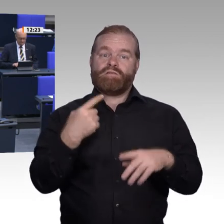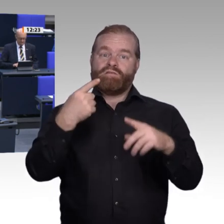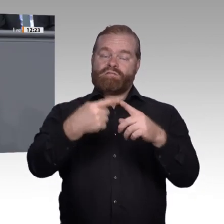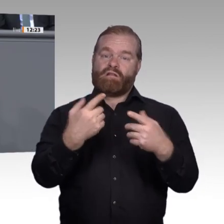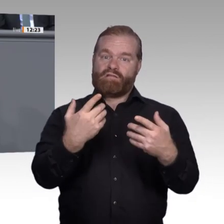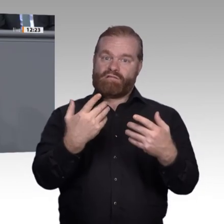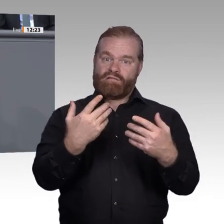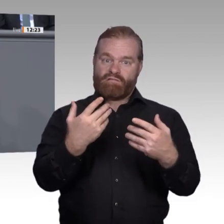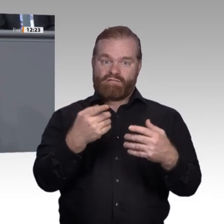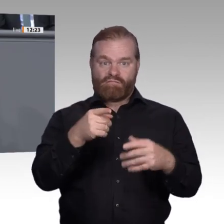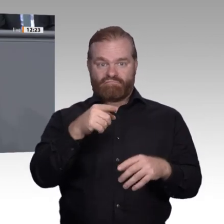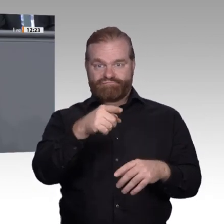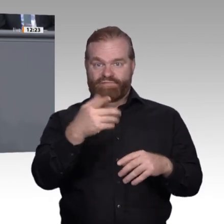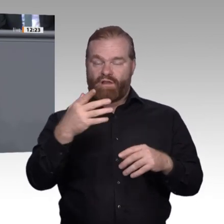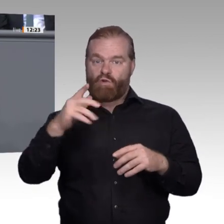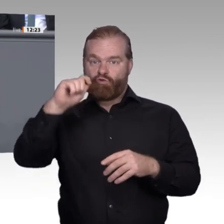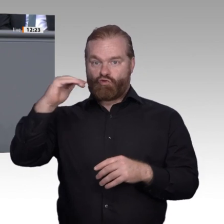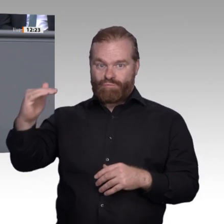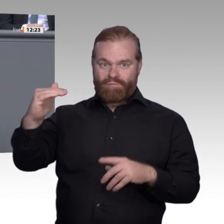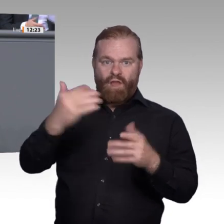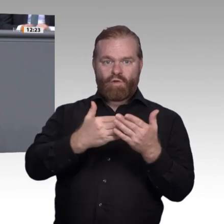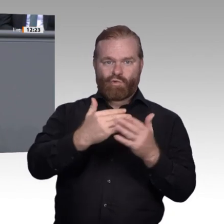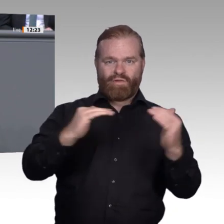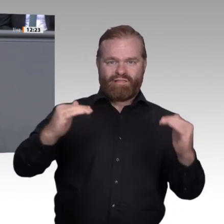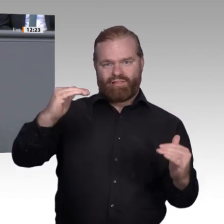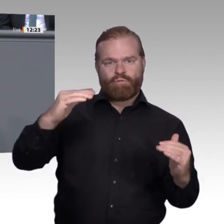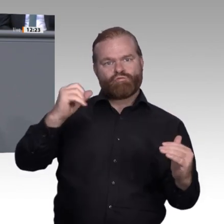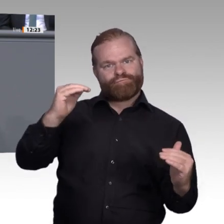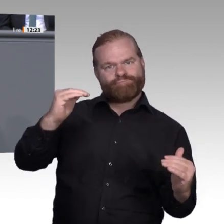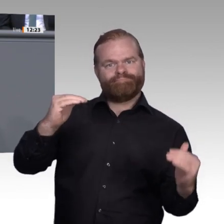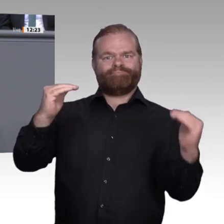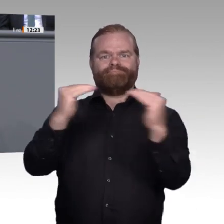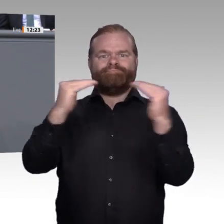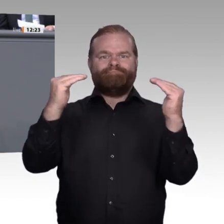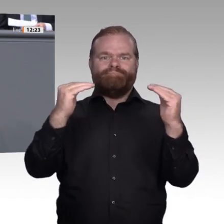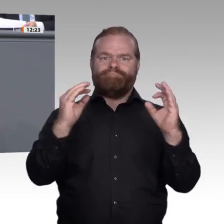beruflicher Bildung, insbesondere bei den Eltern. Sie müssen eine Berufsausbildung